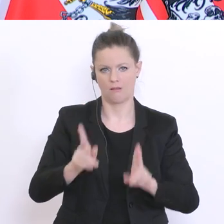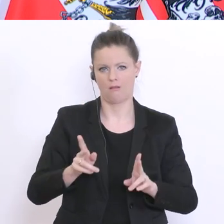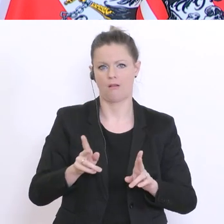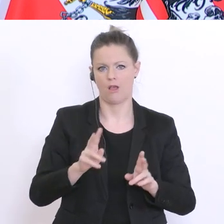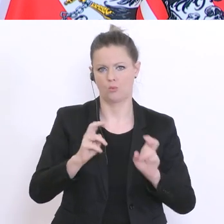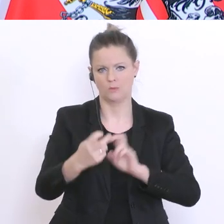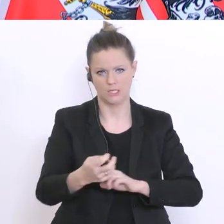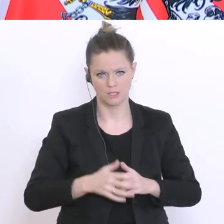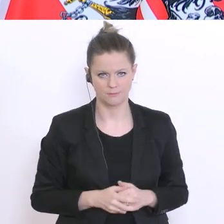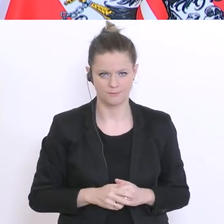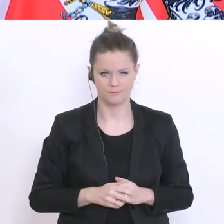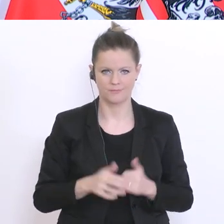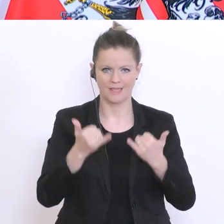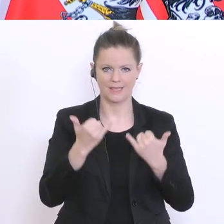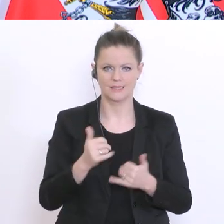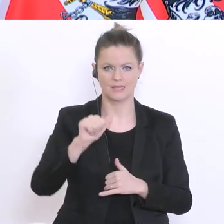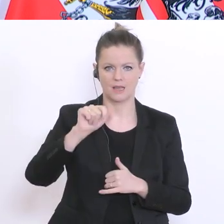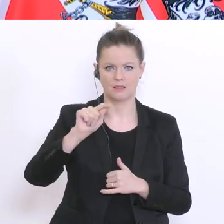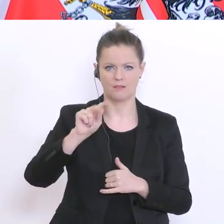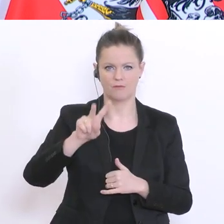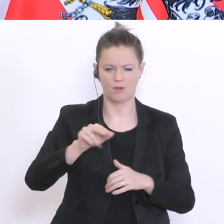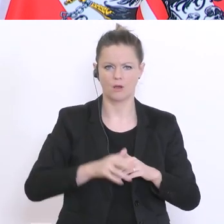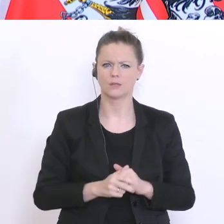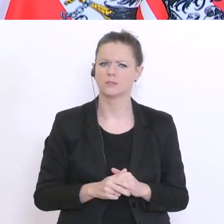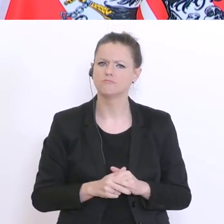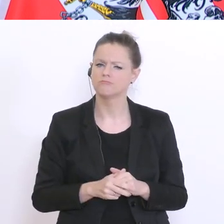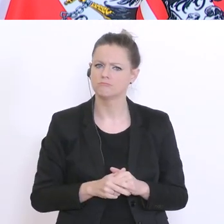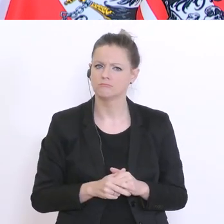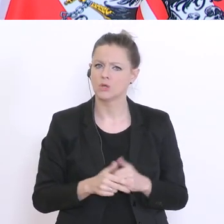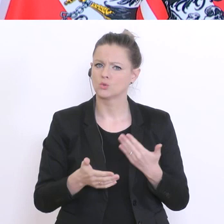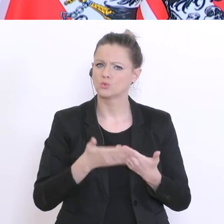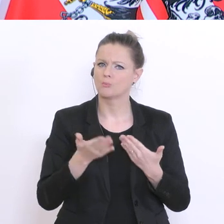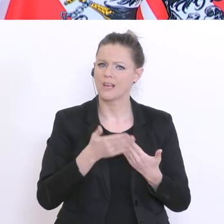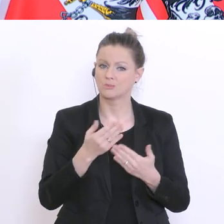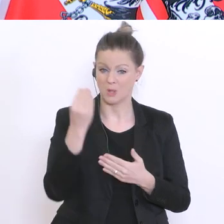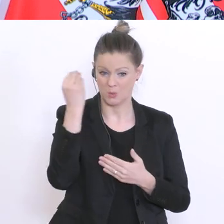Besteht nicht die Gefahr, wenn die Schulen jetzt selber entscheiden können,